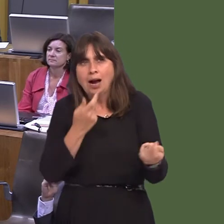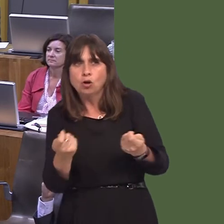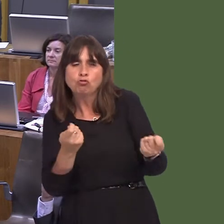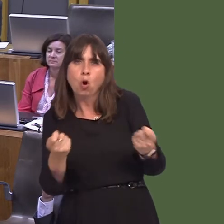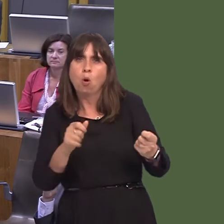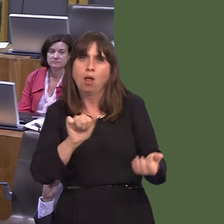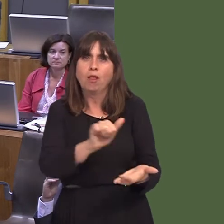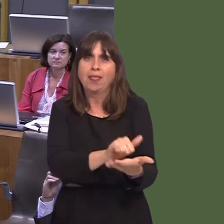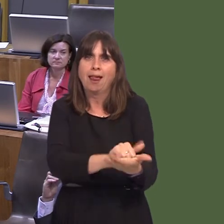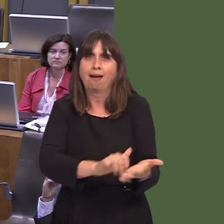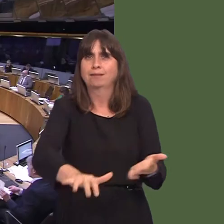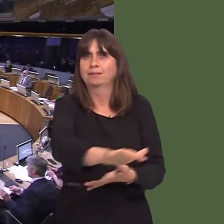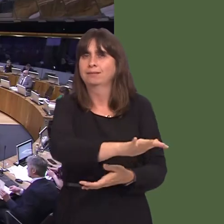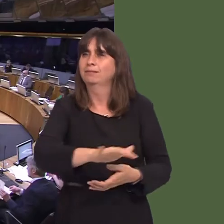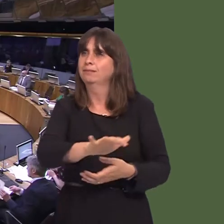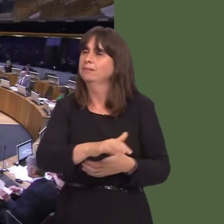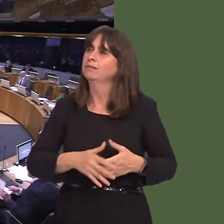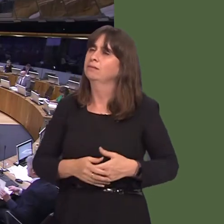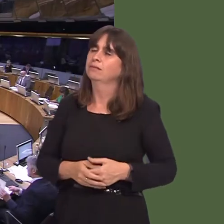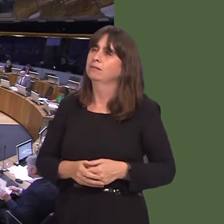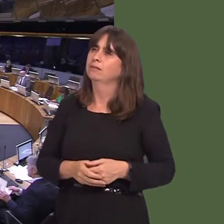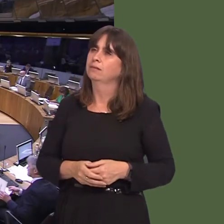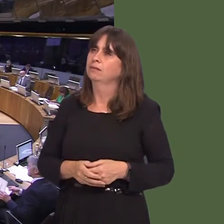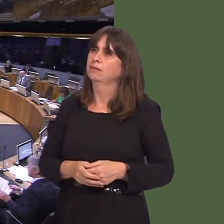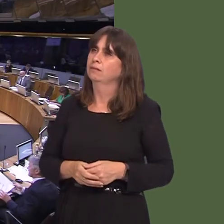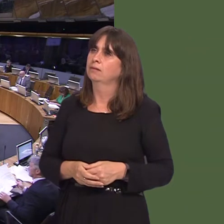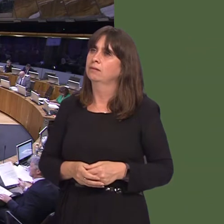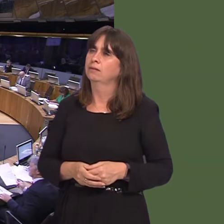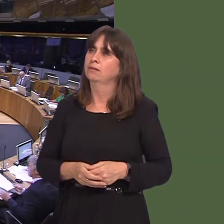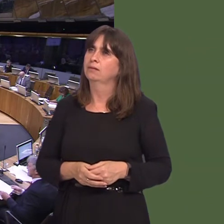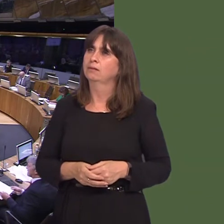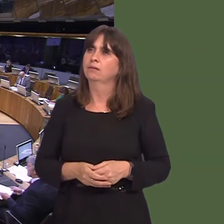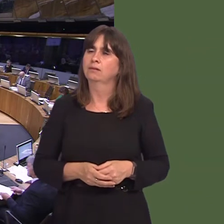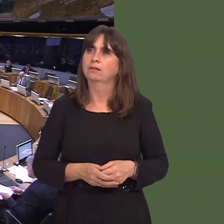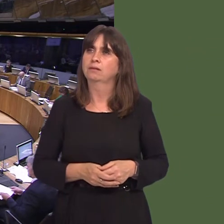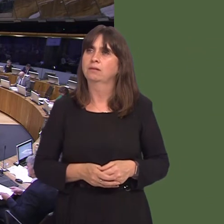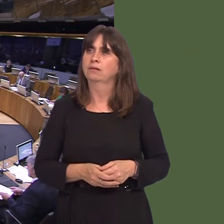Suzy Davies AM: They say that only certain things will survive a nuclear holocaust in